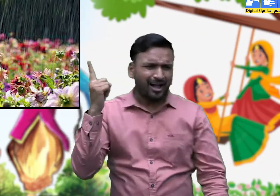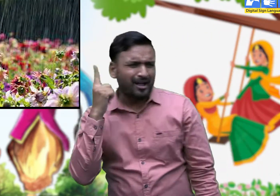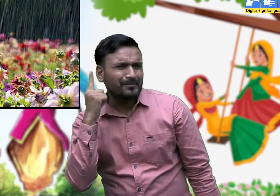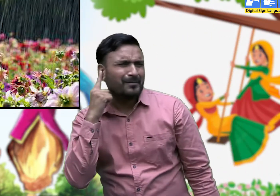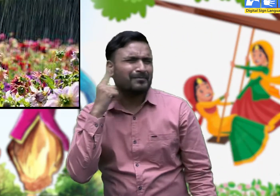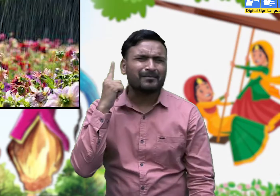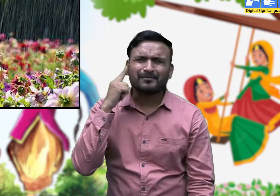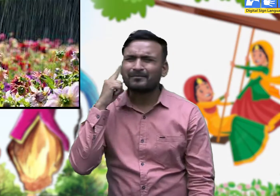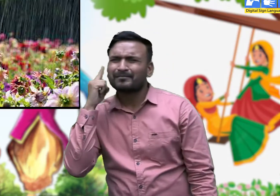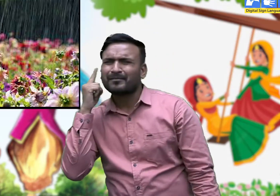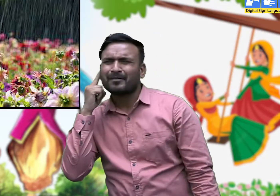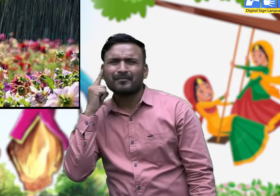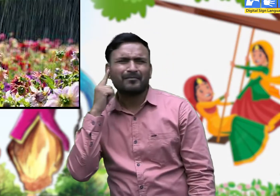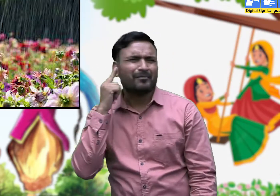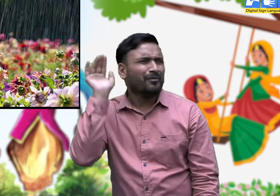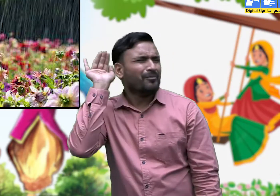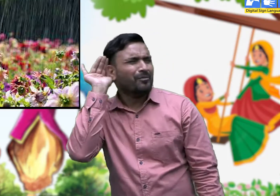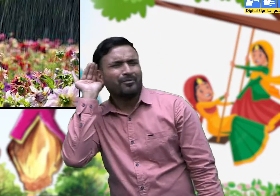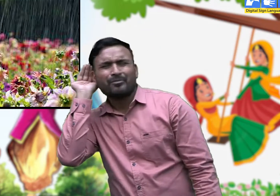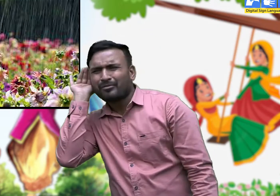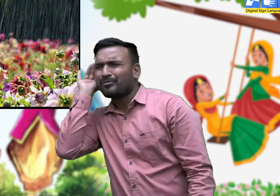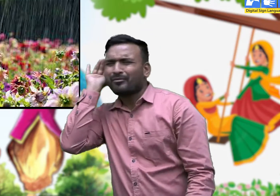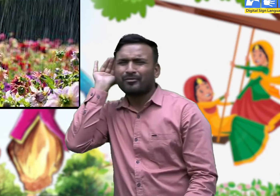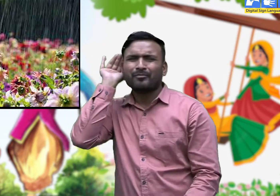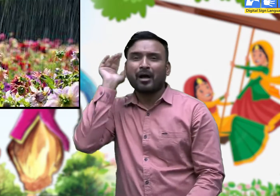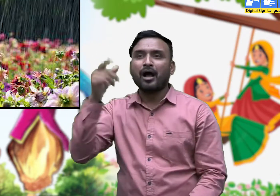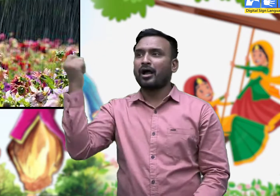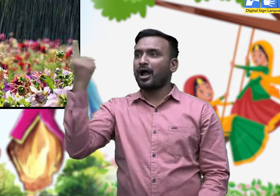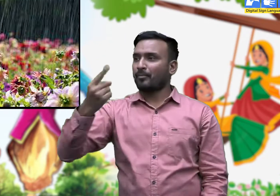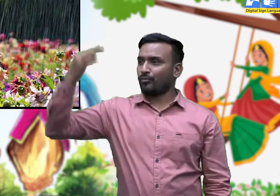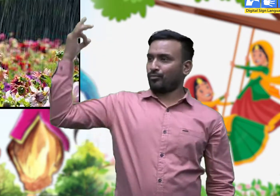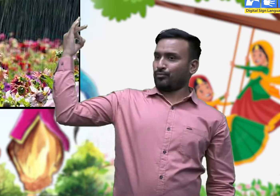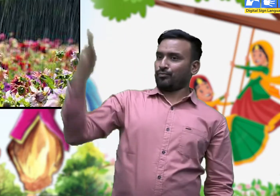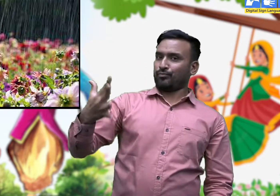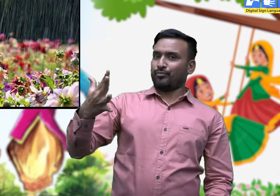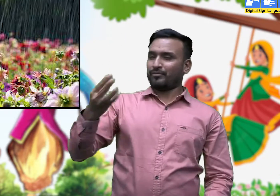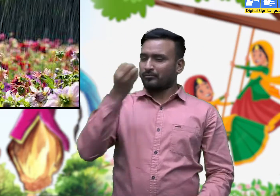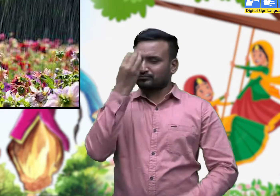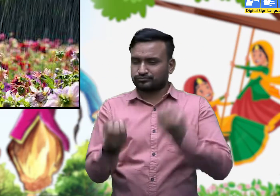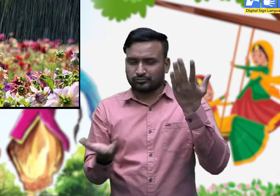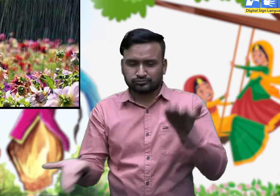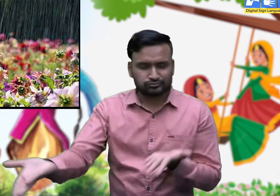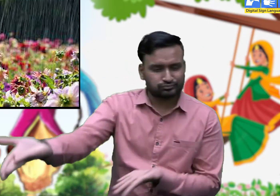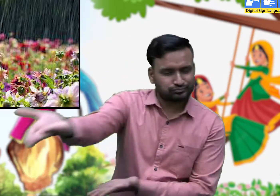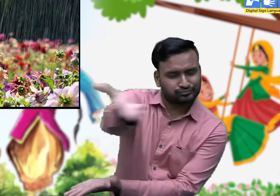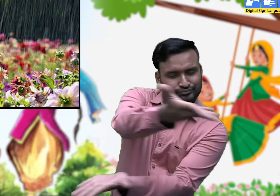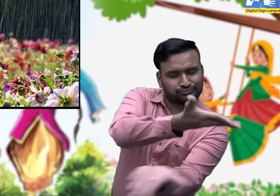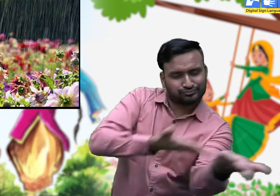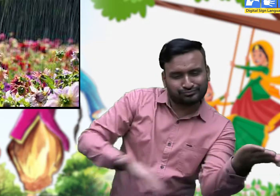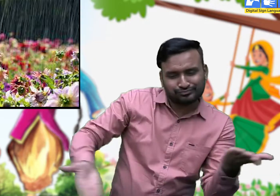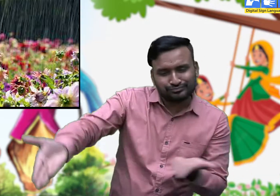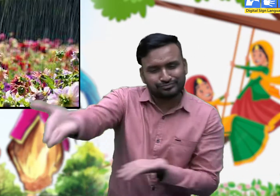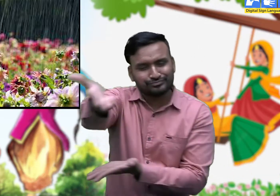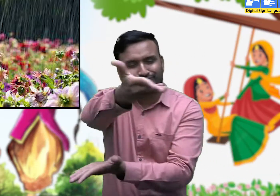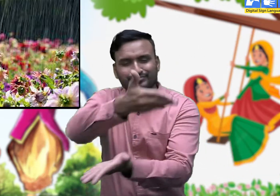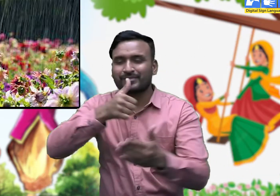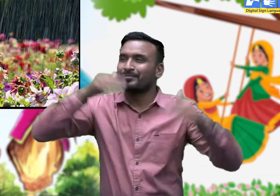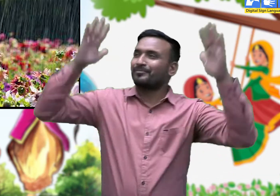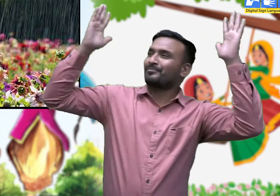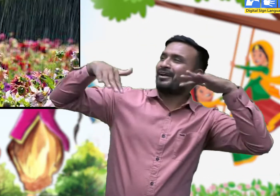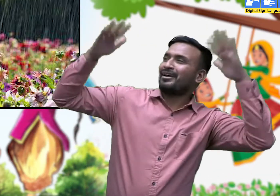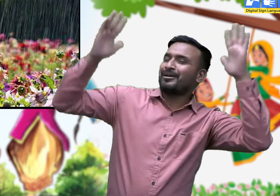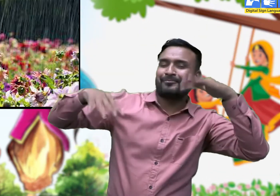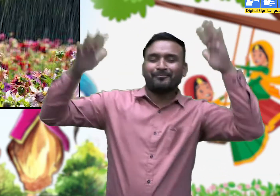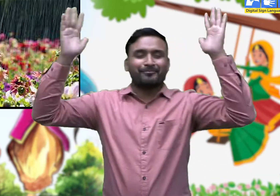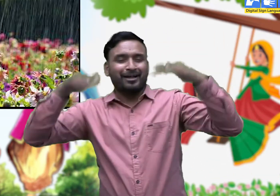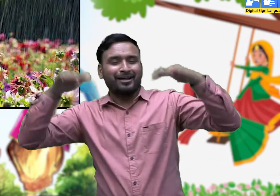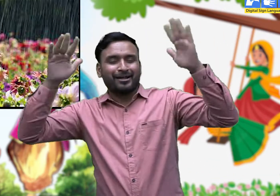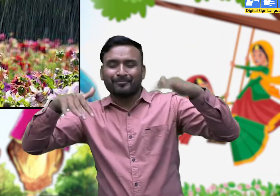जब यह गीत सुनाई देने लगे तो समझो सावन का महीना आ गया हैं